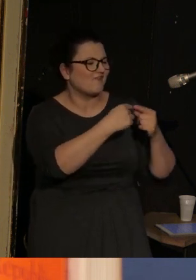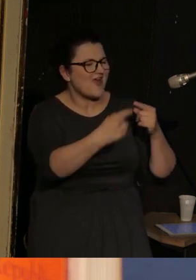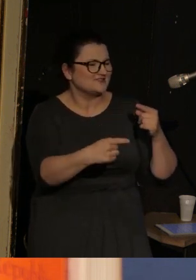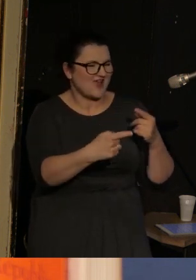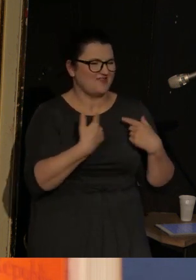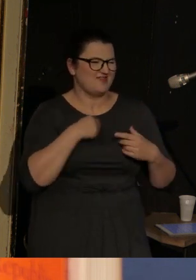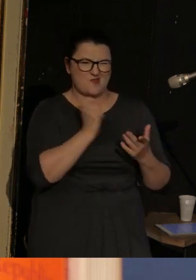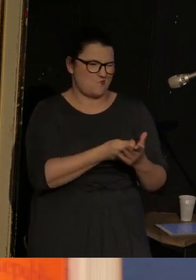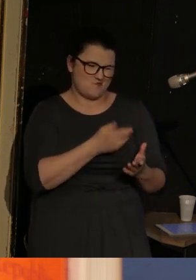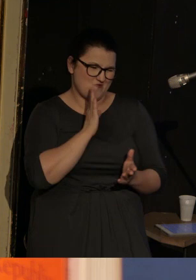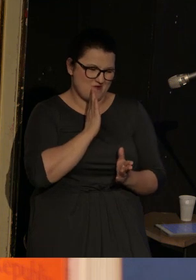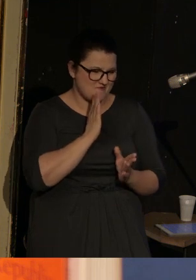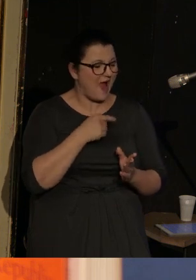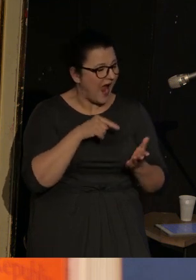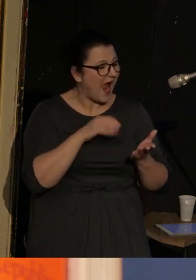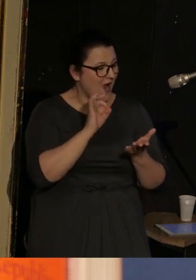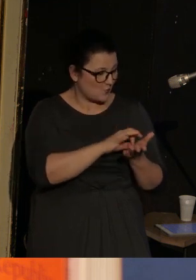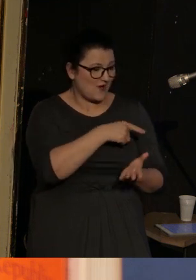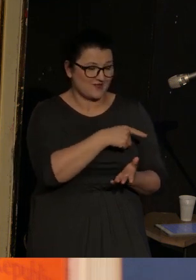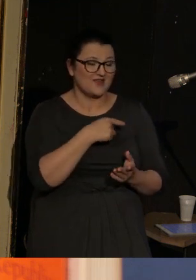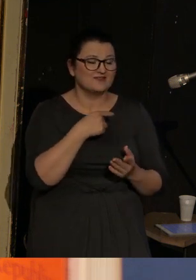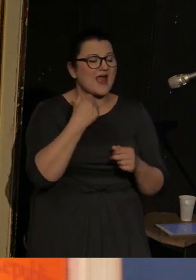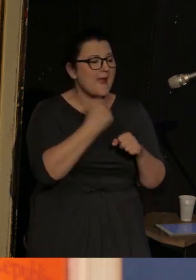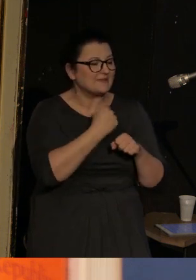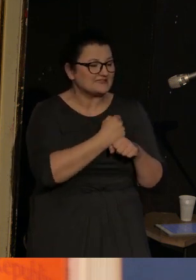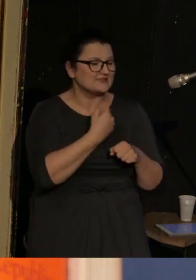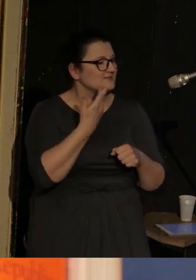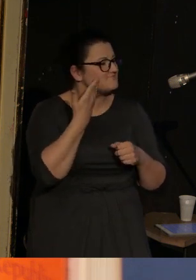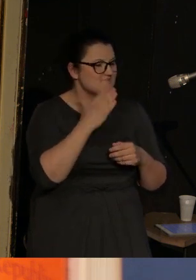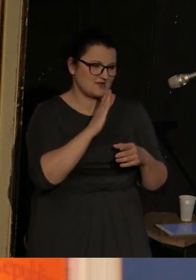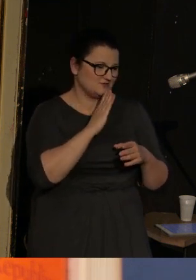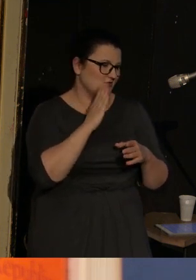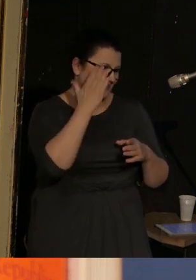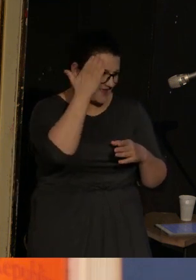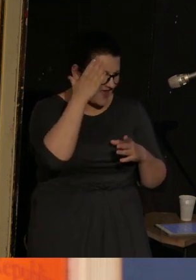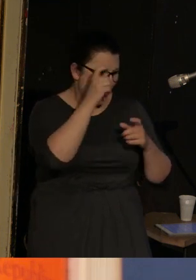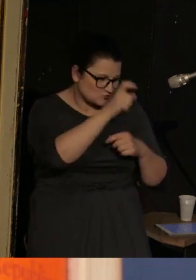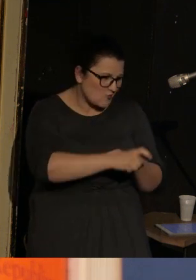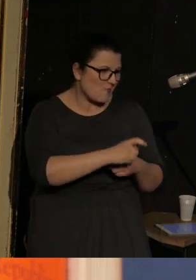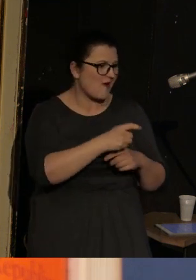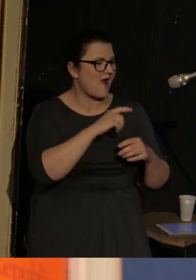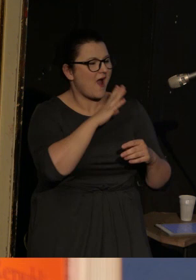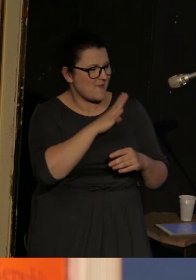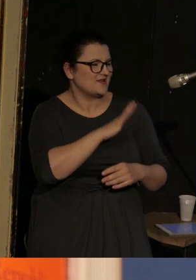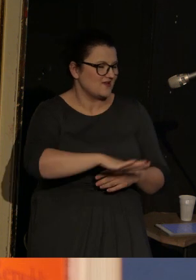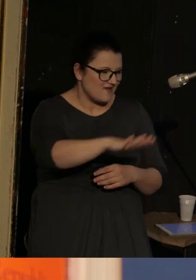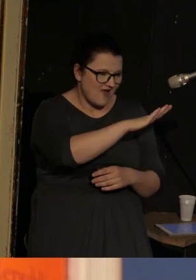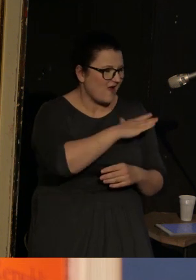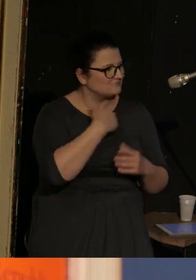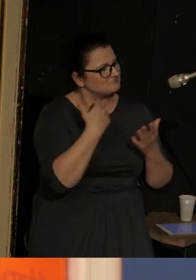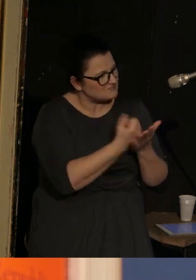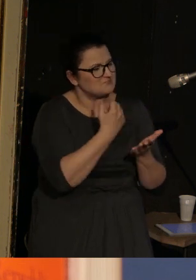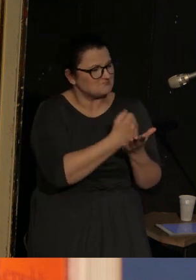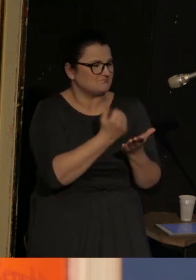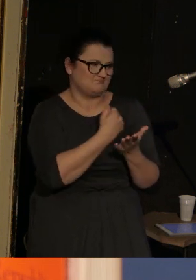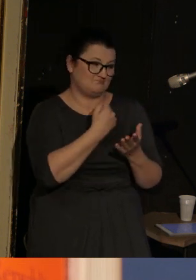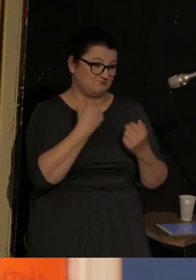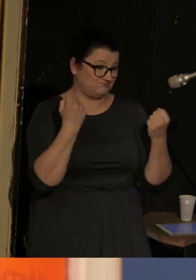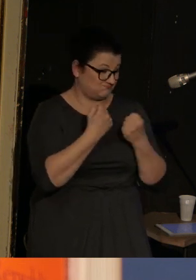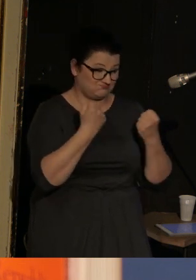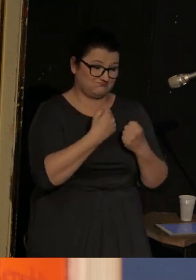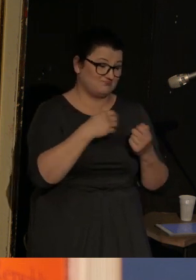Ilya Kamiński jest osobą bardzo znaną, zarówno w Stanach Zjednoczonych, gdzie zdobywa hektolitry nagród